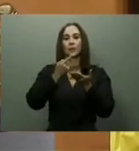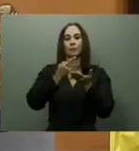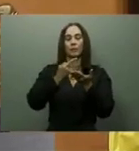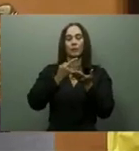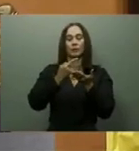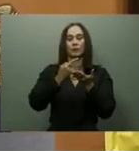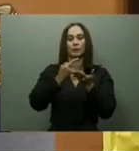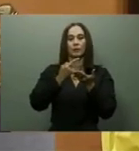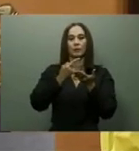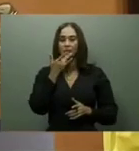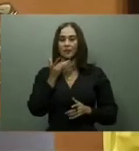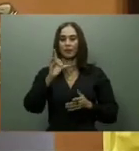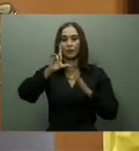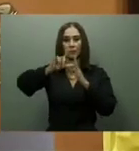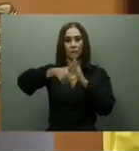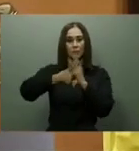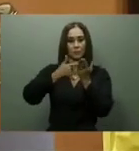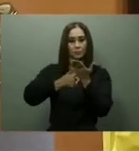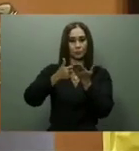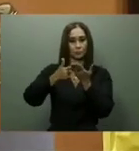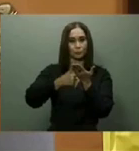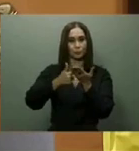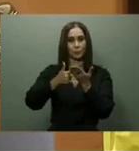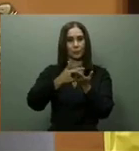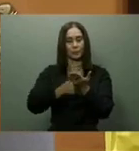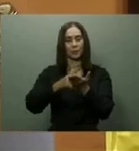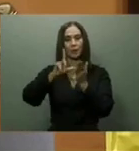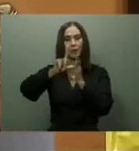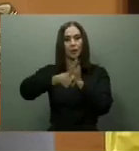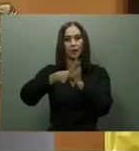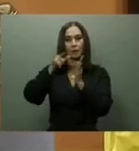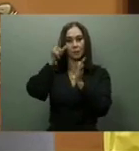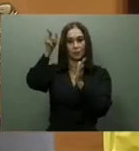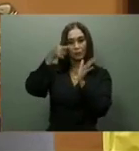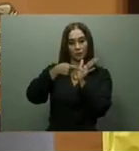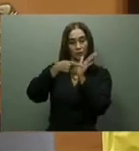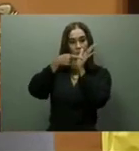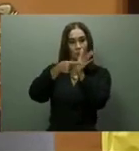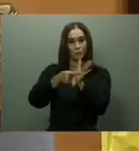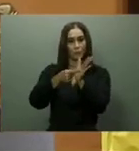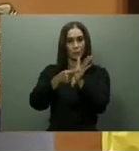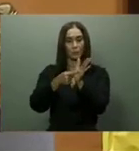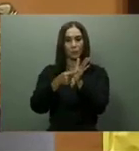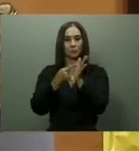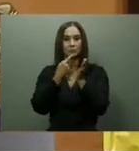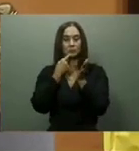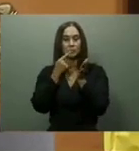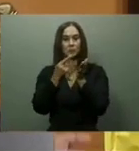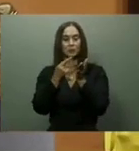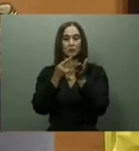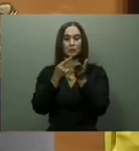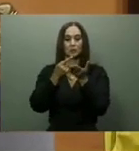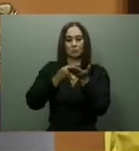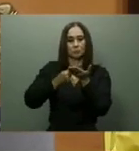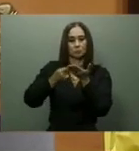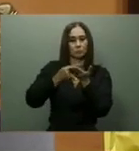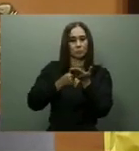400 mil más. Sobre la entrega de más tarjetas Supérate, durante todo el año 2022, fueron constantes